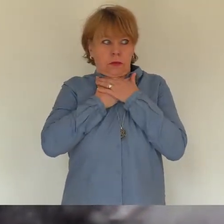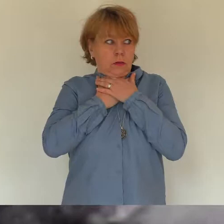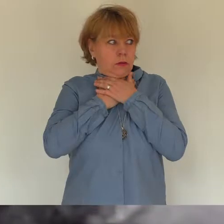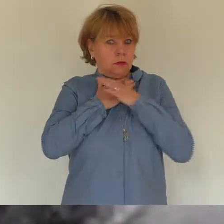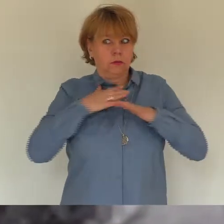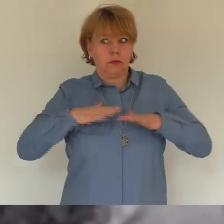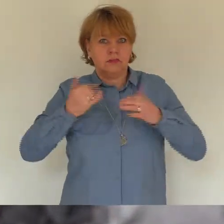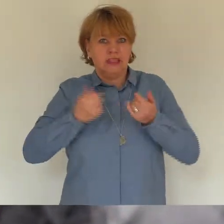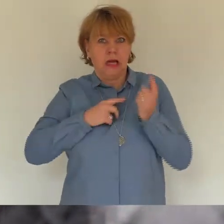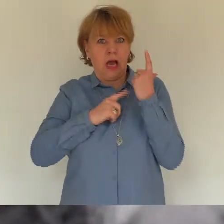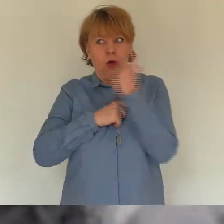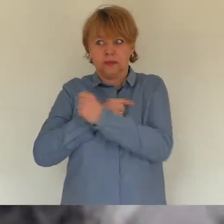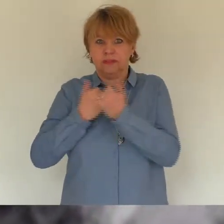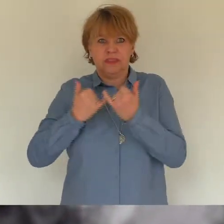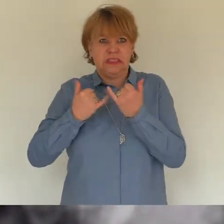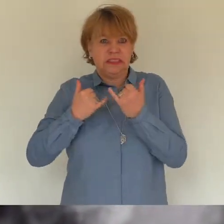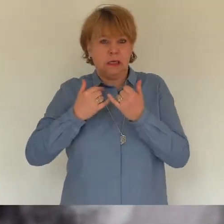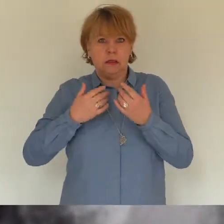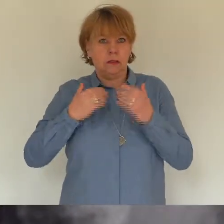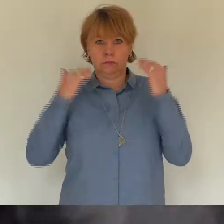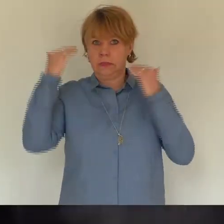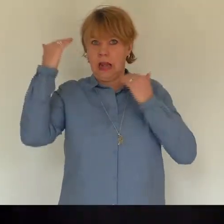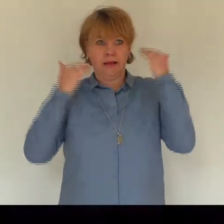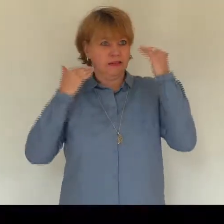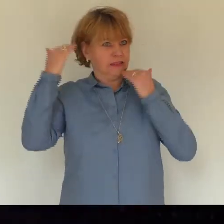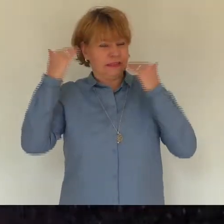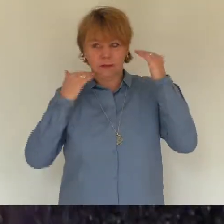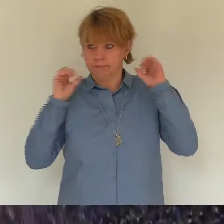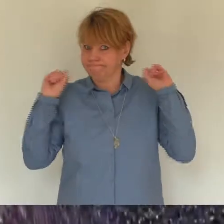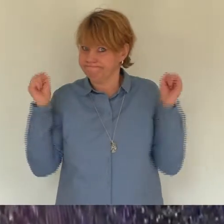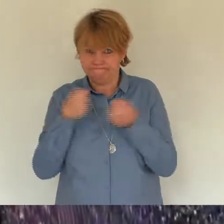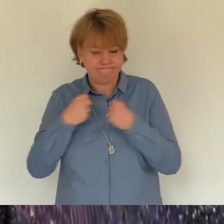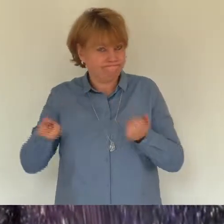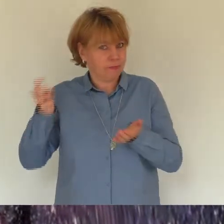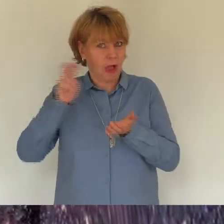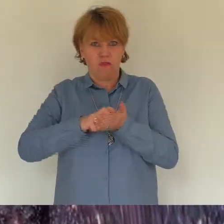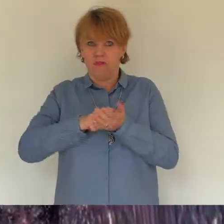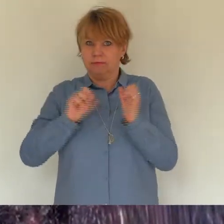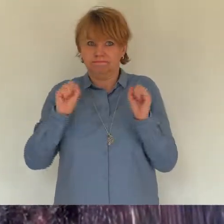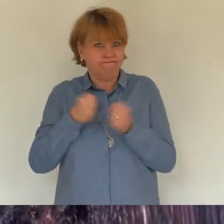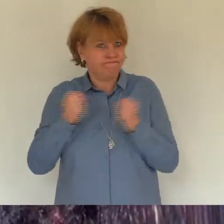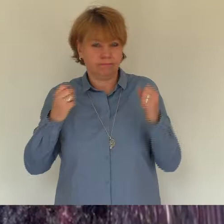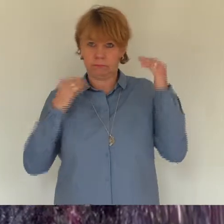ich würde in der heißen Wann die Balance verlieren. Panik stieg in mir hoch und das Atmen